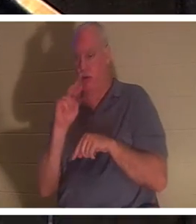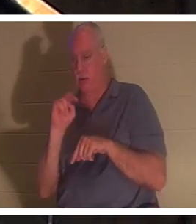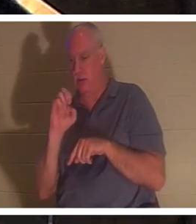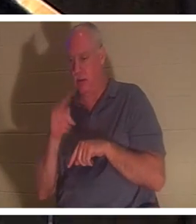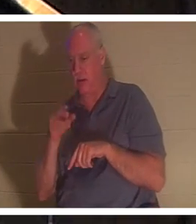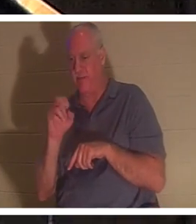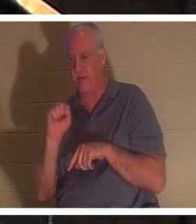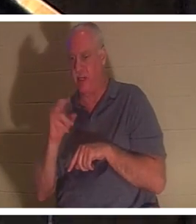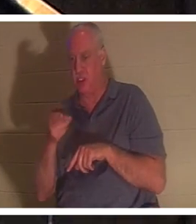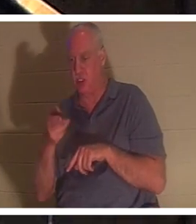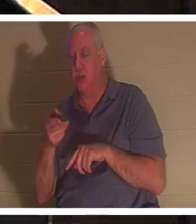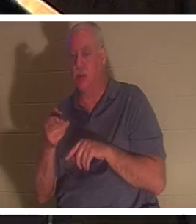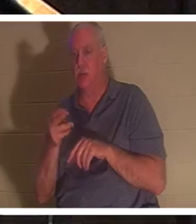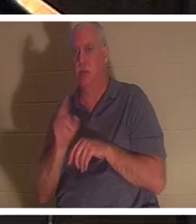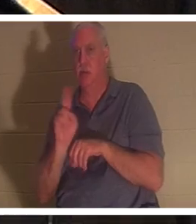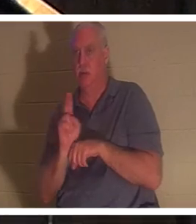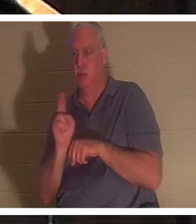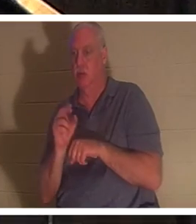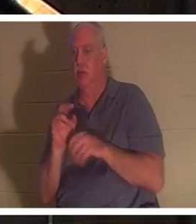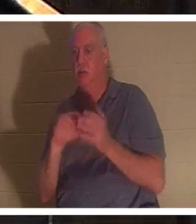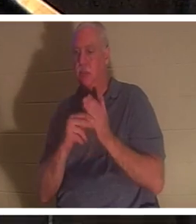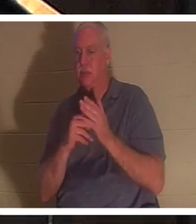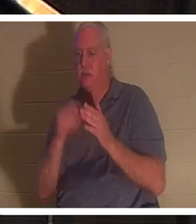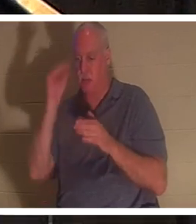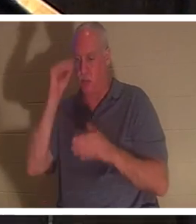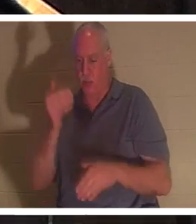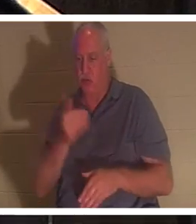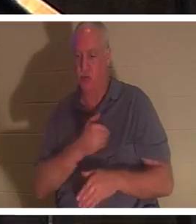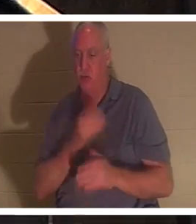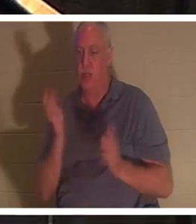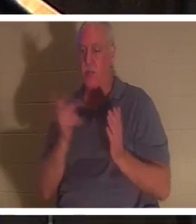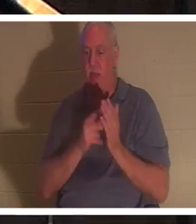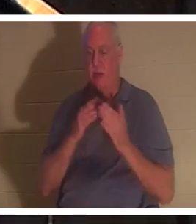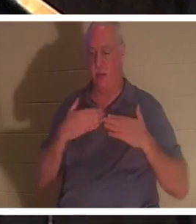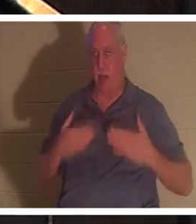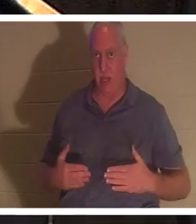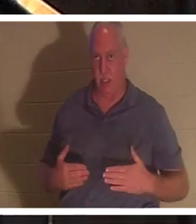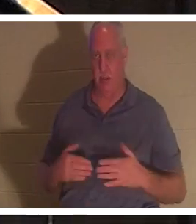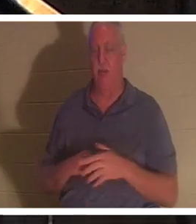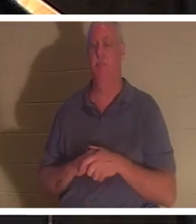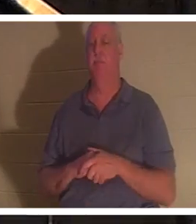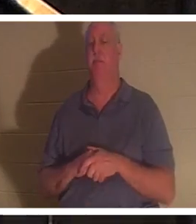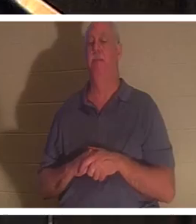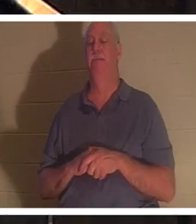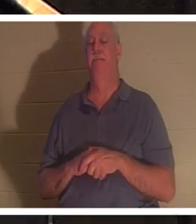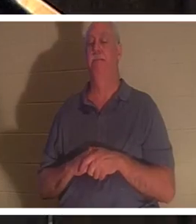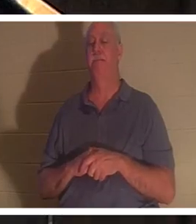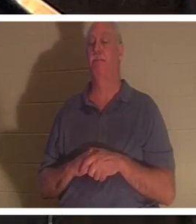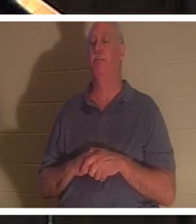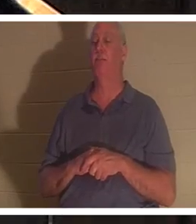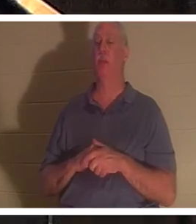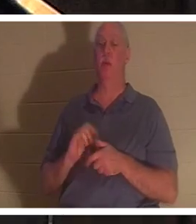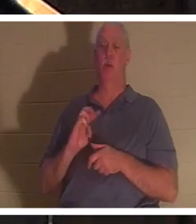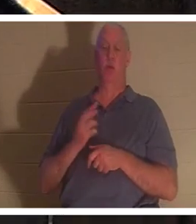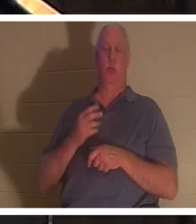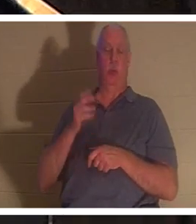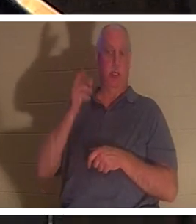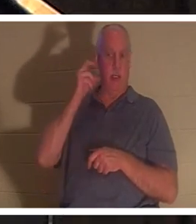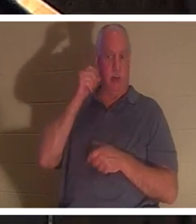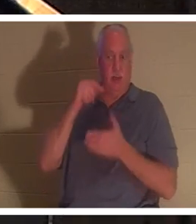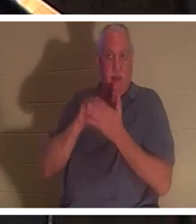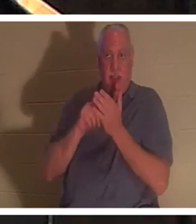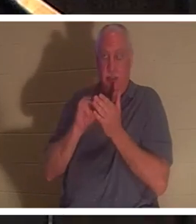говорит о том, что душа мальчика вернулась в его тело. Нам сказано, что в этот момент на небе «духи